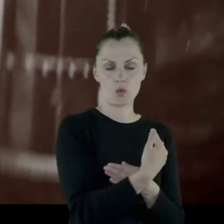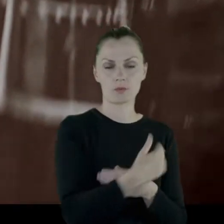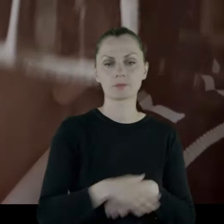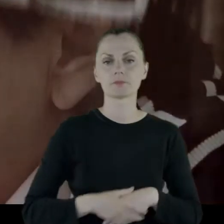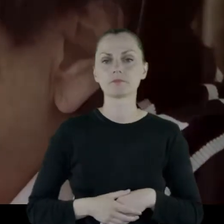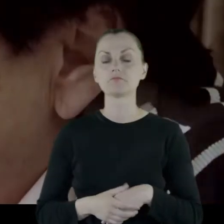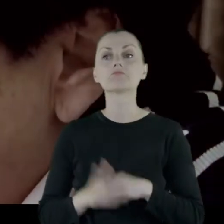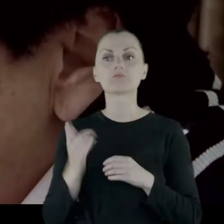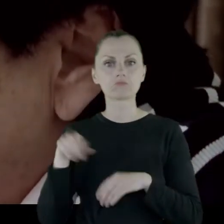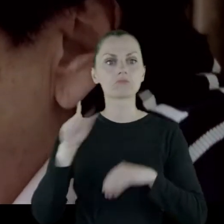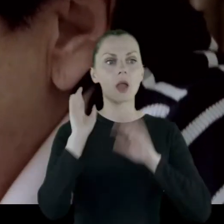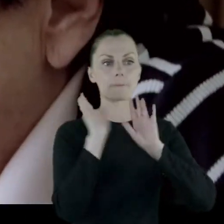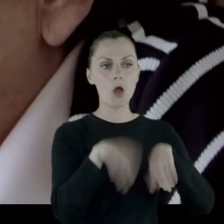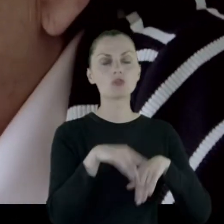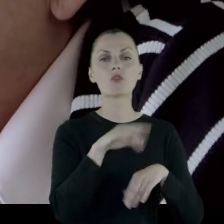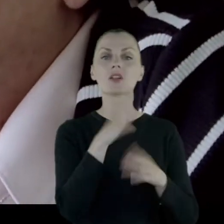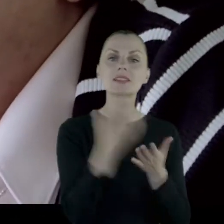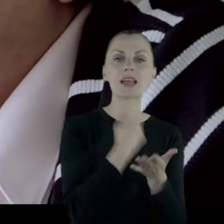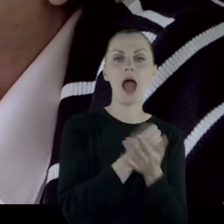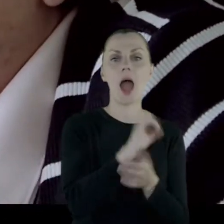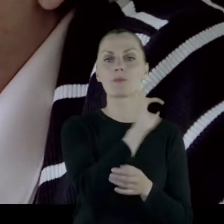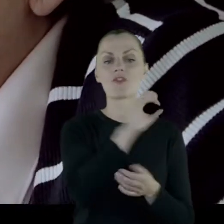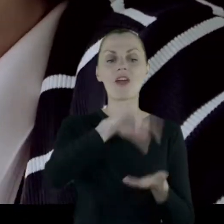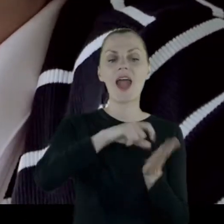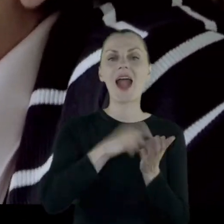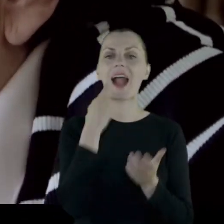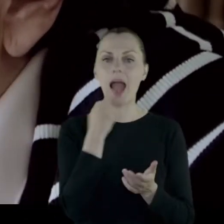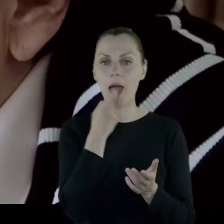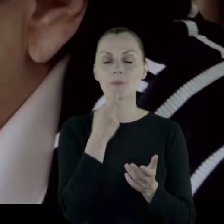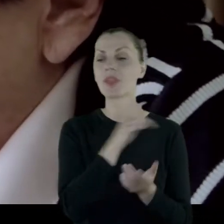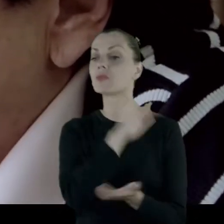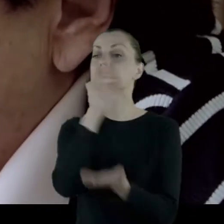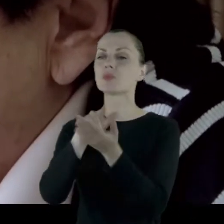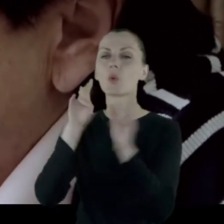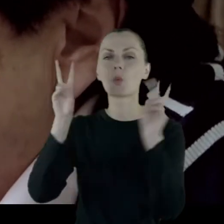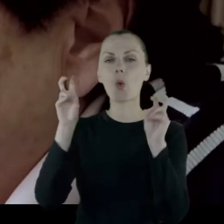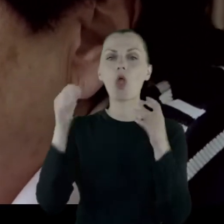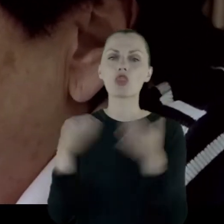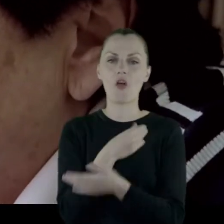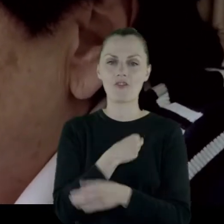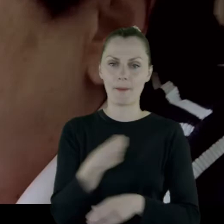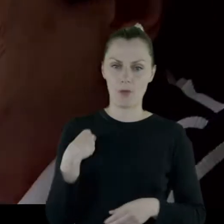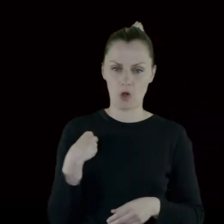Pozwolono zabrać gabinet do nowej Polski, jeśli można tak powiedzieć.